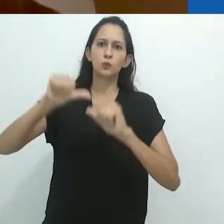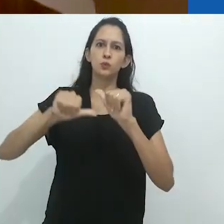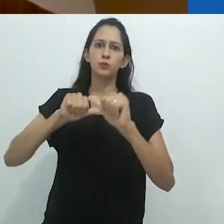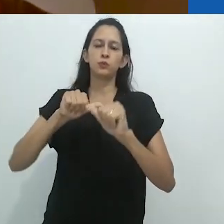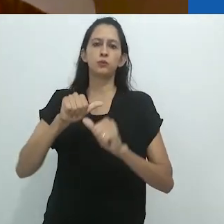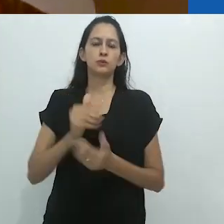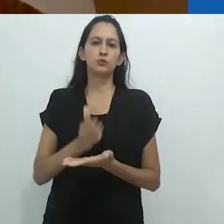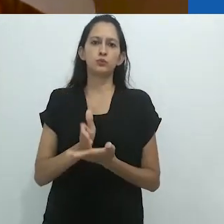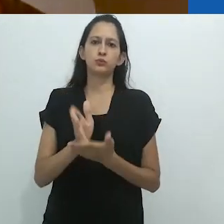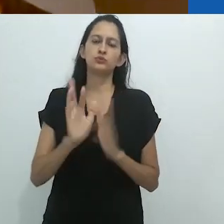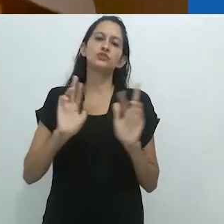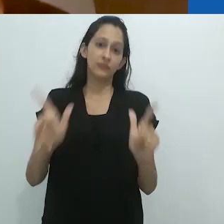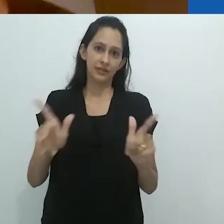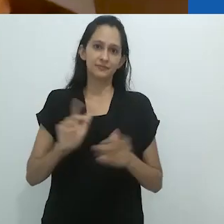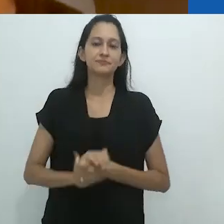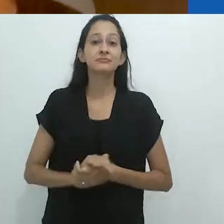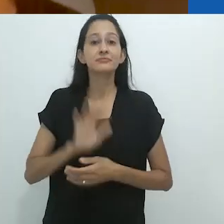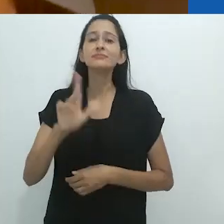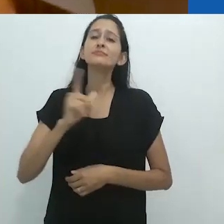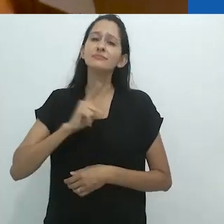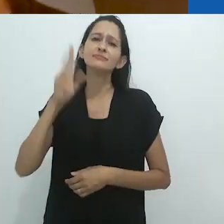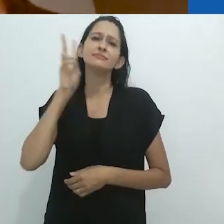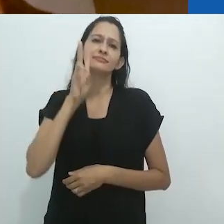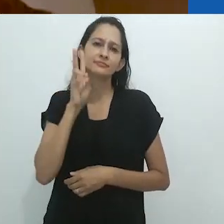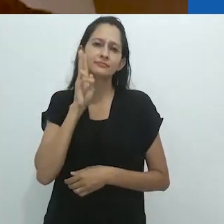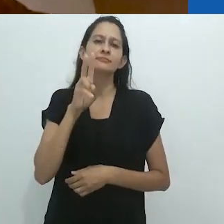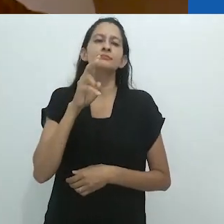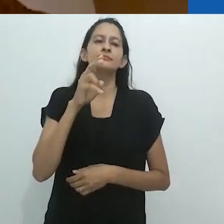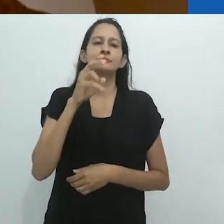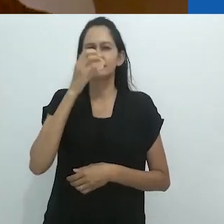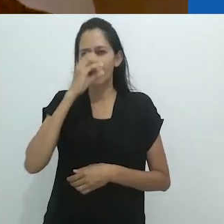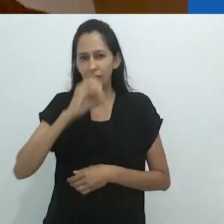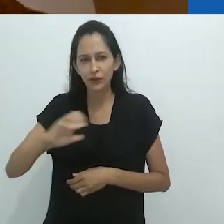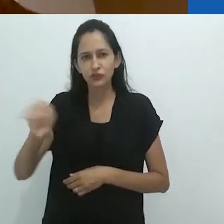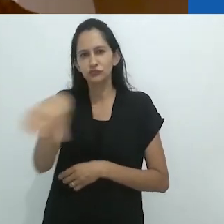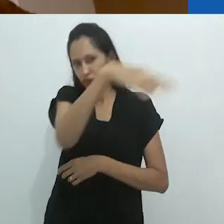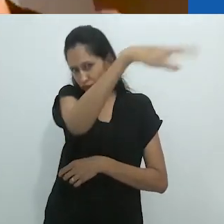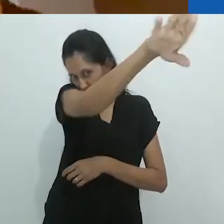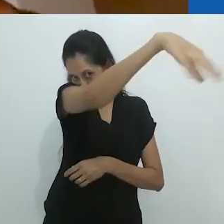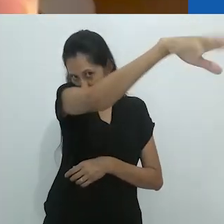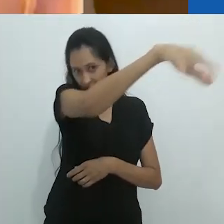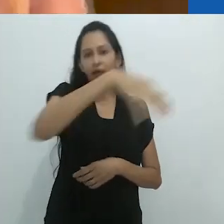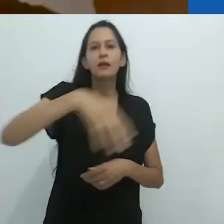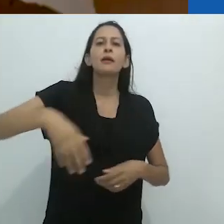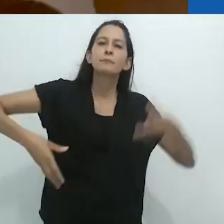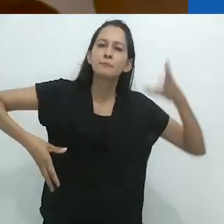Mas certamente boas lembranças da tromba do elefante e dos macacos